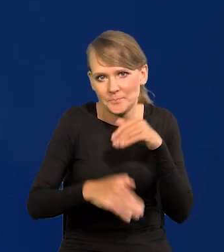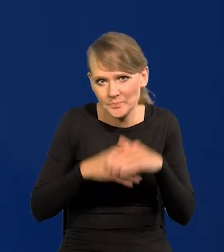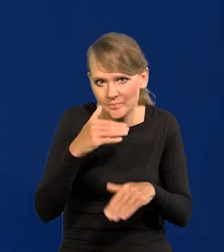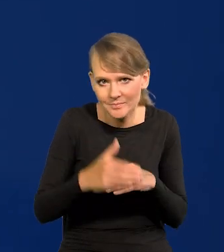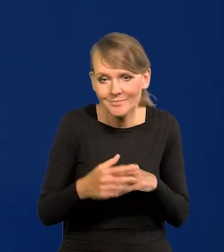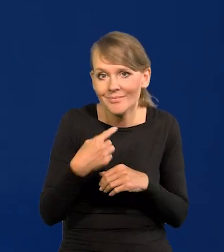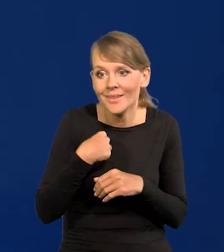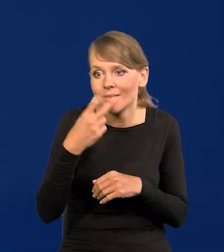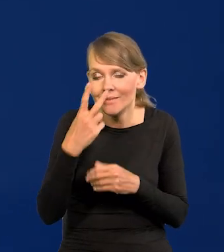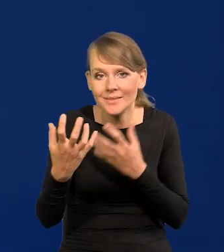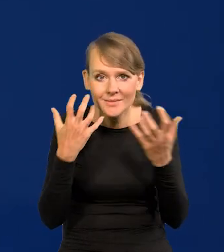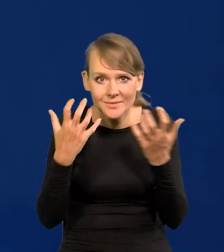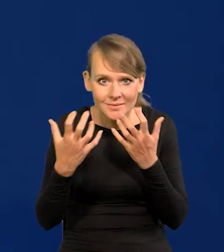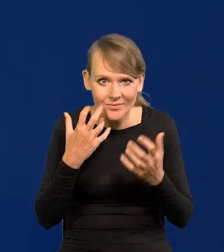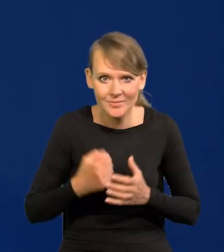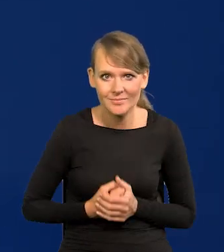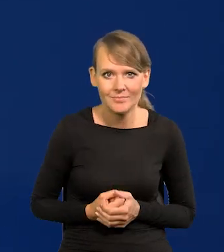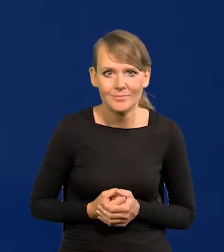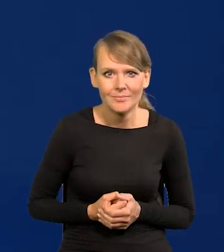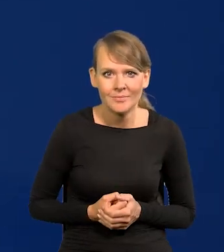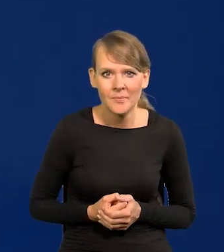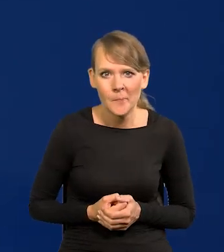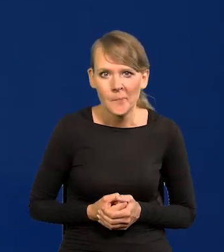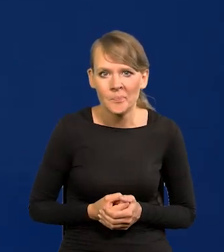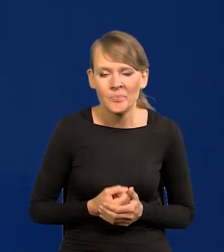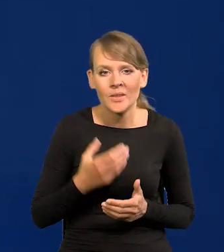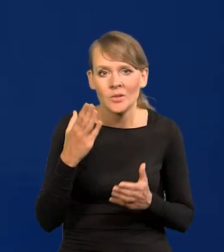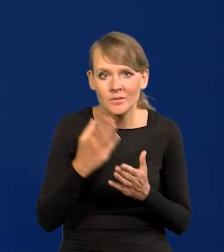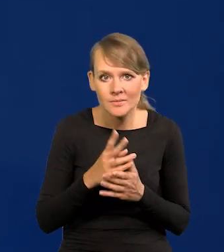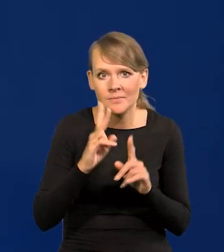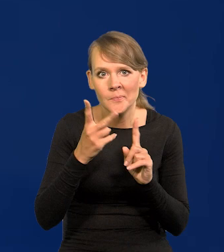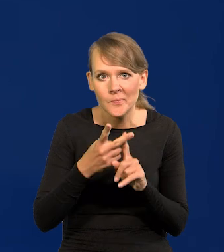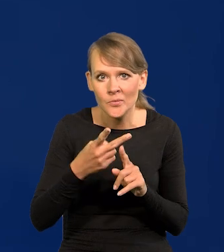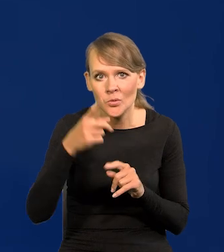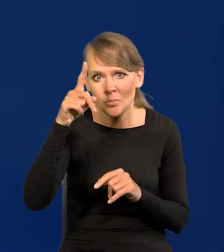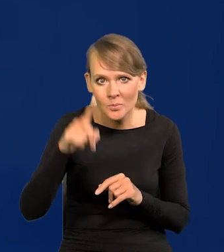jak zobaczyłem te dane z flesza co prawda, że drugi miesiąc jest zero inflacji,